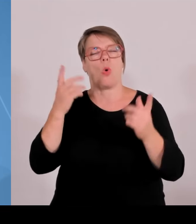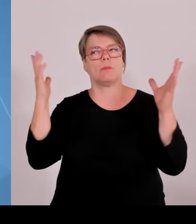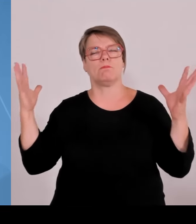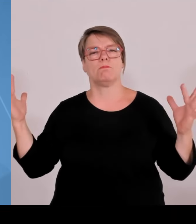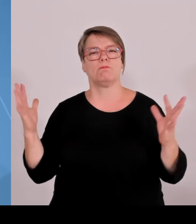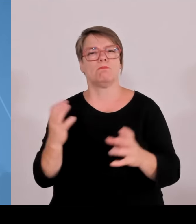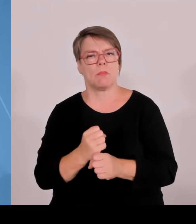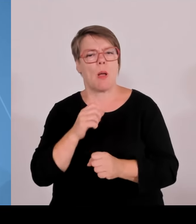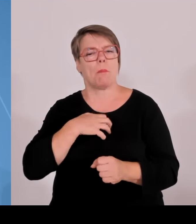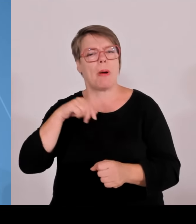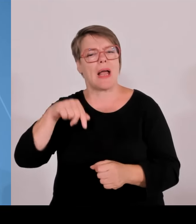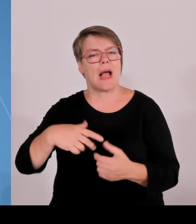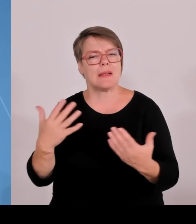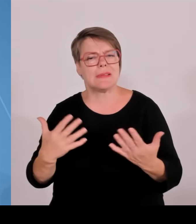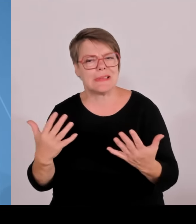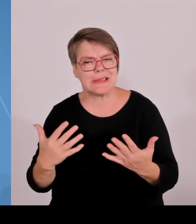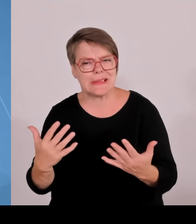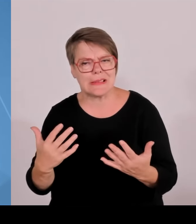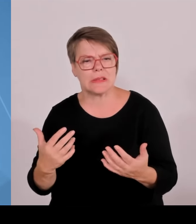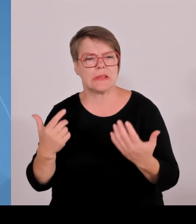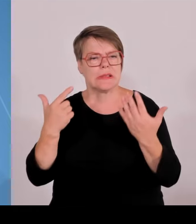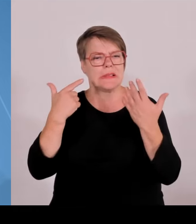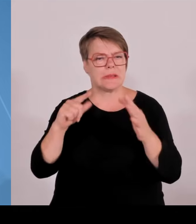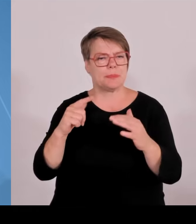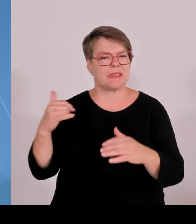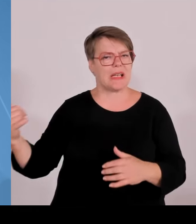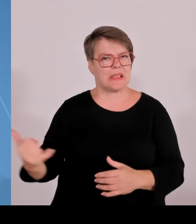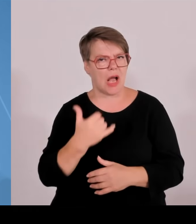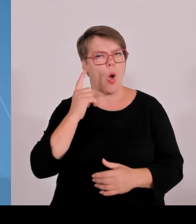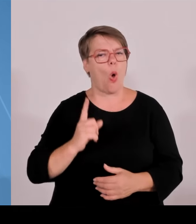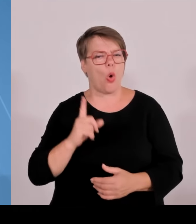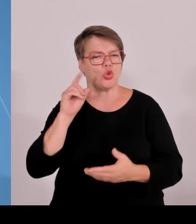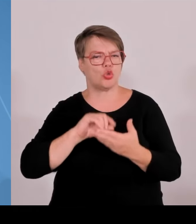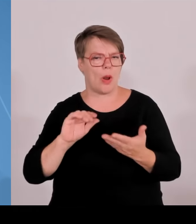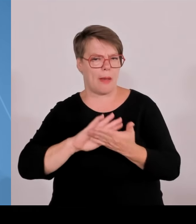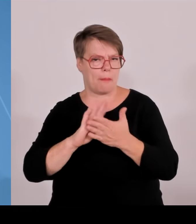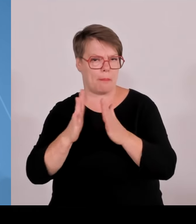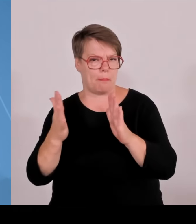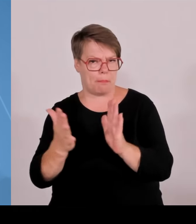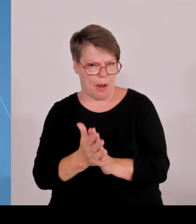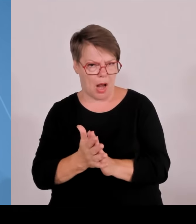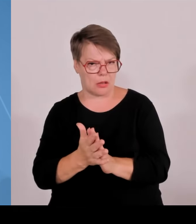Das heißt zwar Retrospektive, aber trotzdem wichtig, sich vor Augen zu halten, wie der Freistaat Bayern sich in